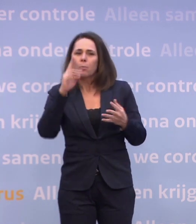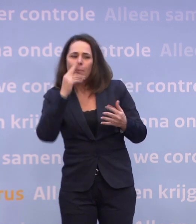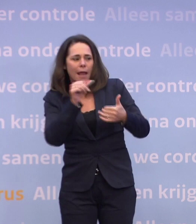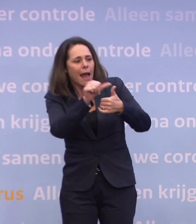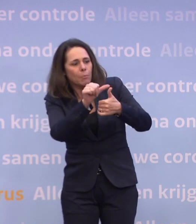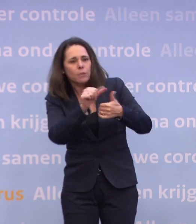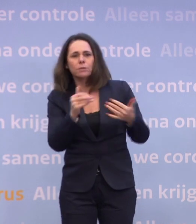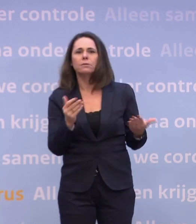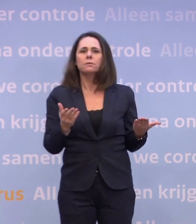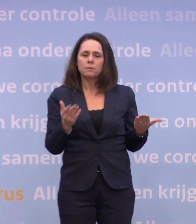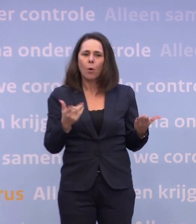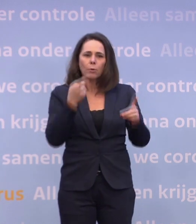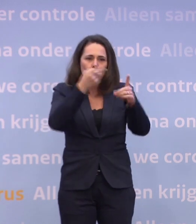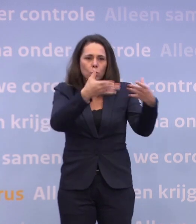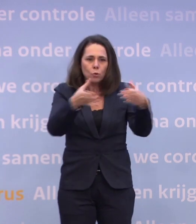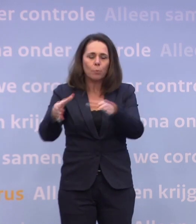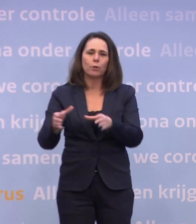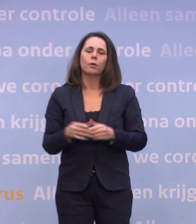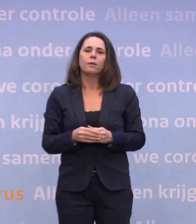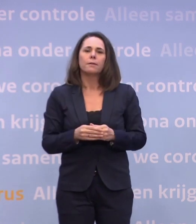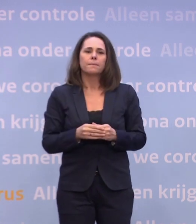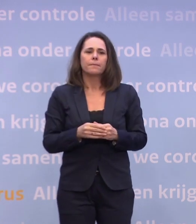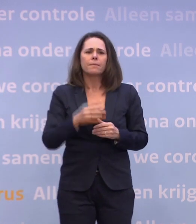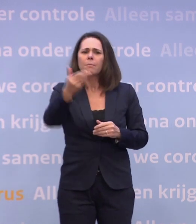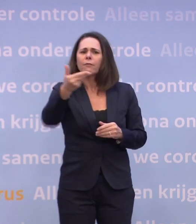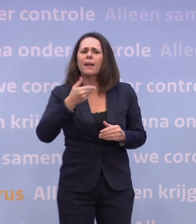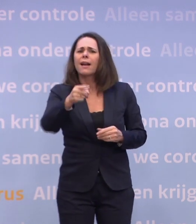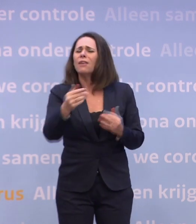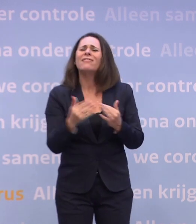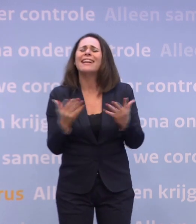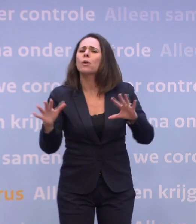...op de doelgroepen zoals we die hebben. Maar kunt u schetsen wanneer dat ongeveer is...